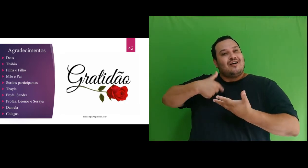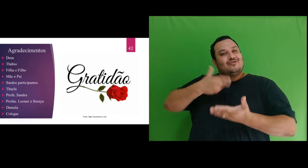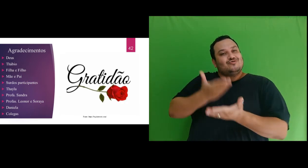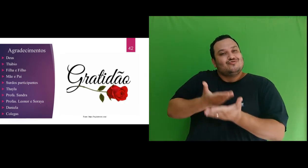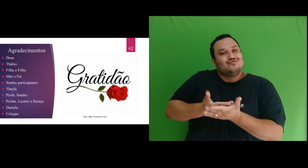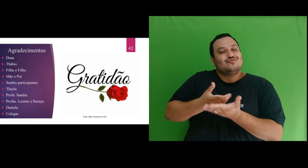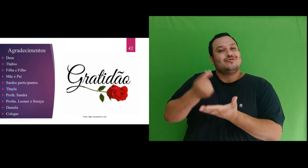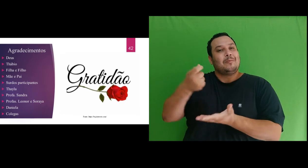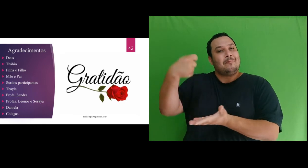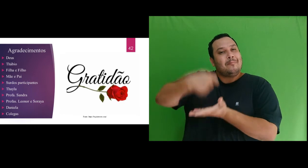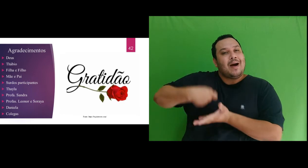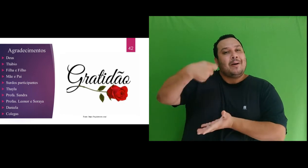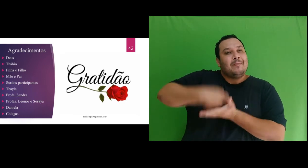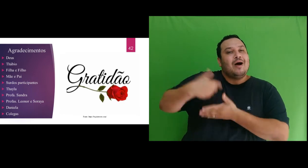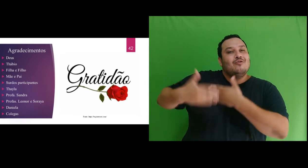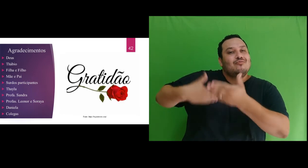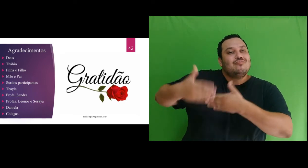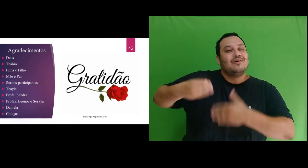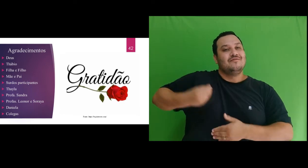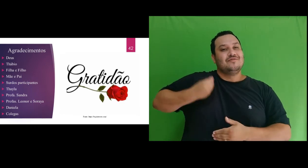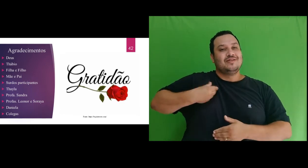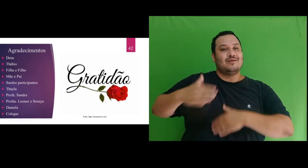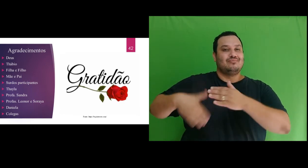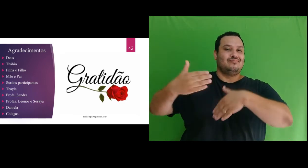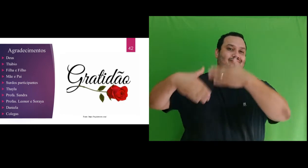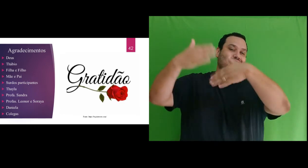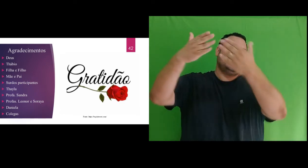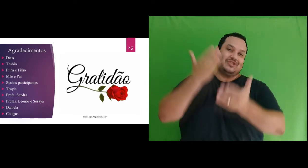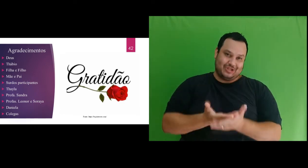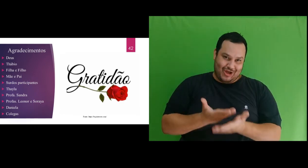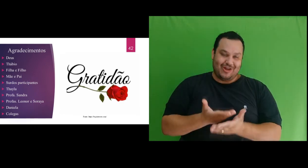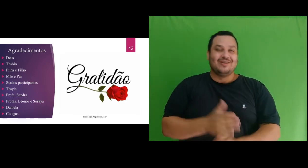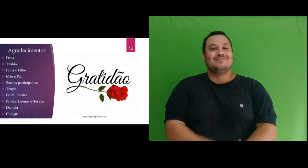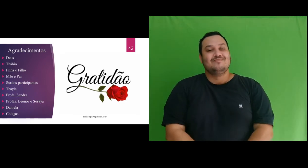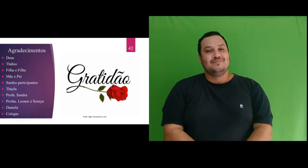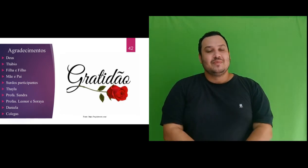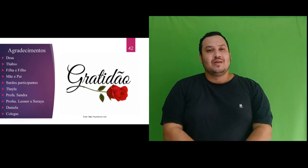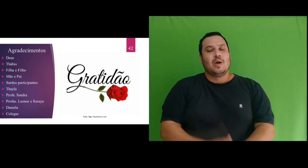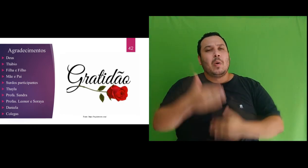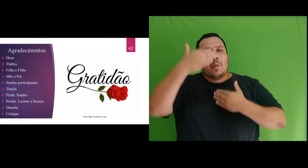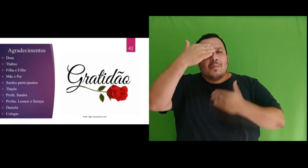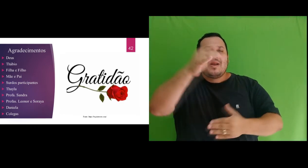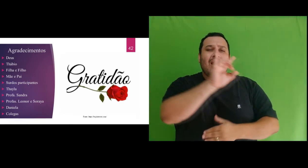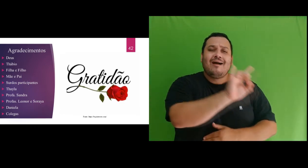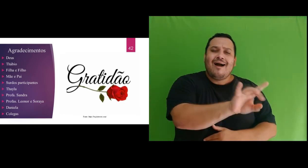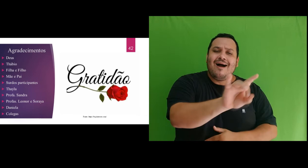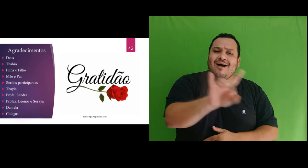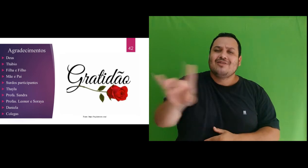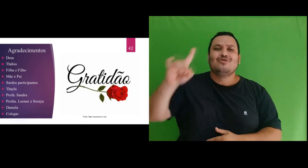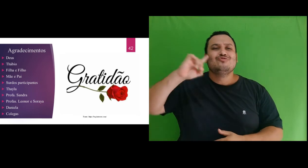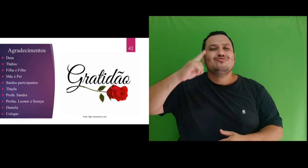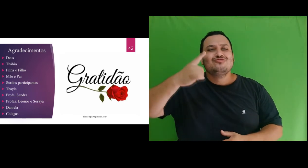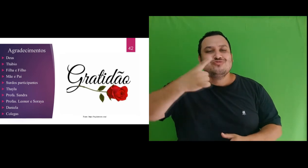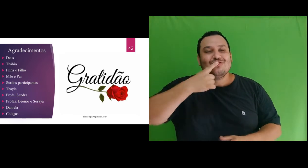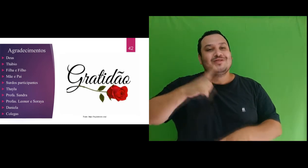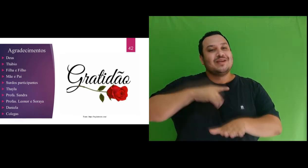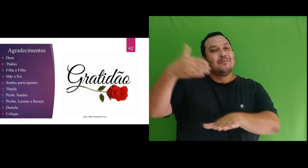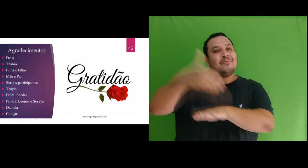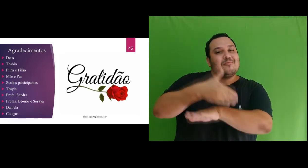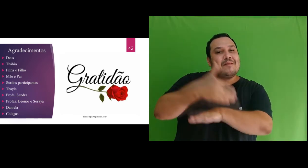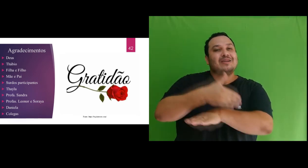financeiro ao longo da vida escolar. Agradeço a cada Surdo por ter participado desta pesquisa,